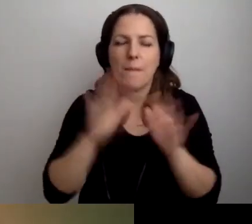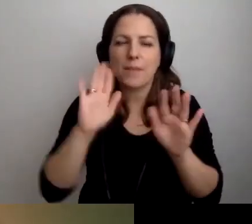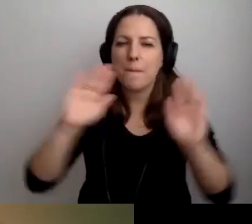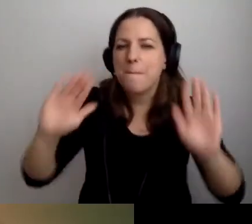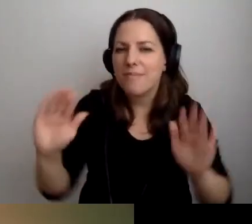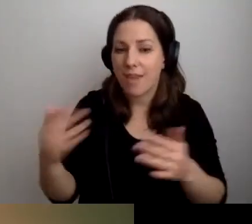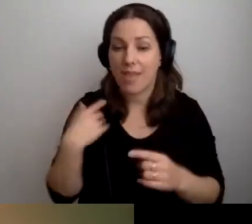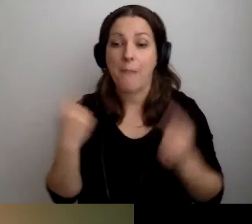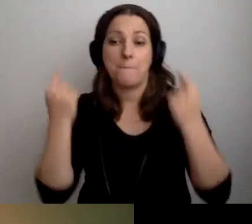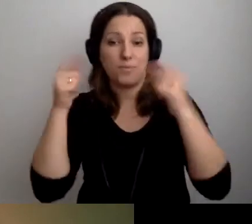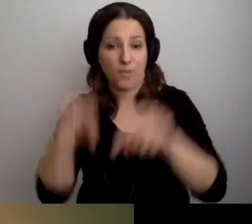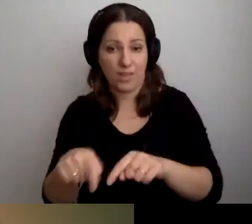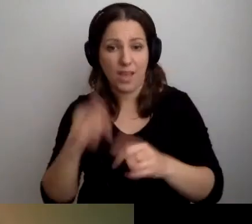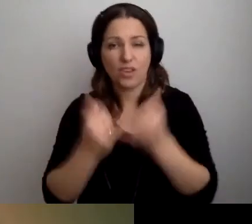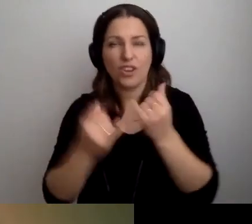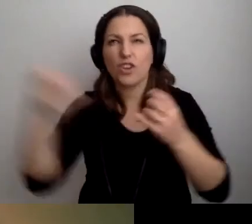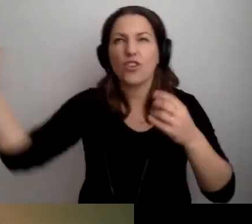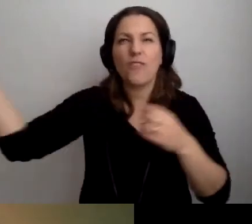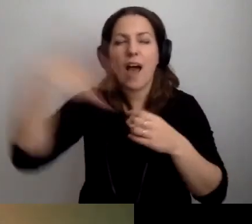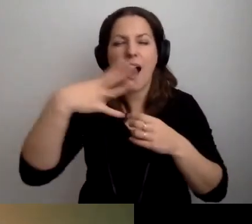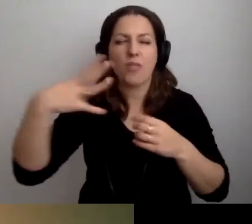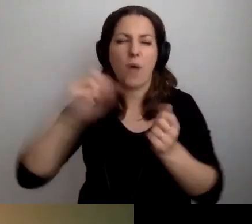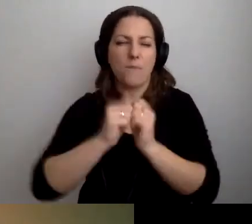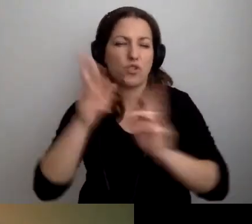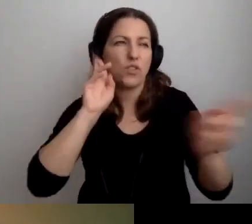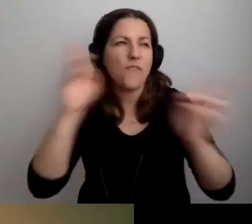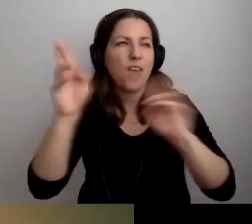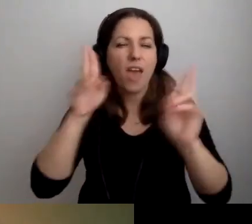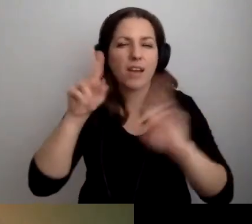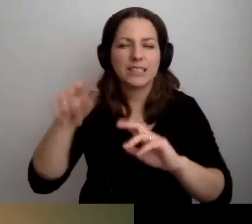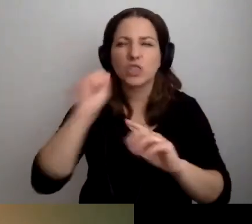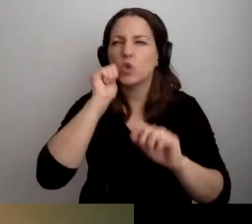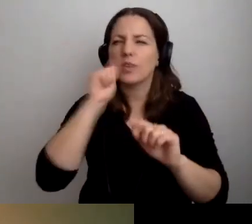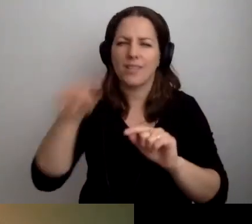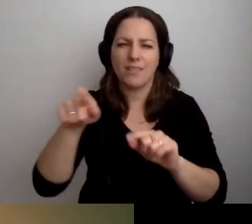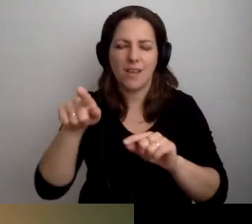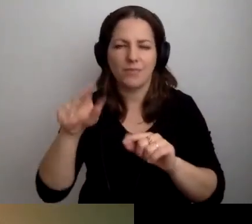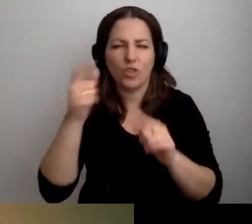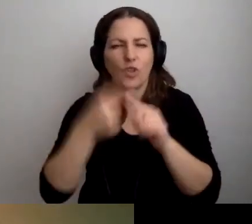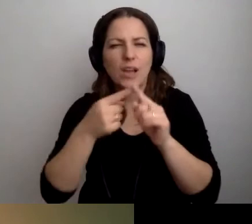Albo jeśli światła lub dźwięki, które na co dzień grają, będą wyciszone.